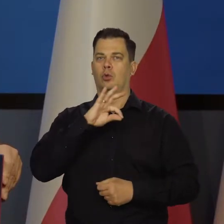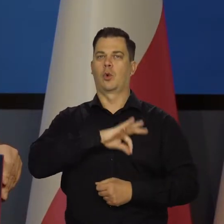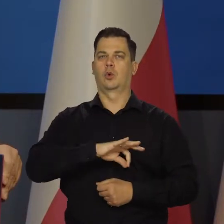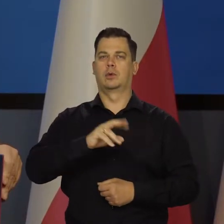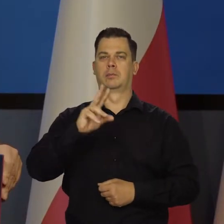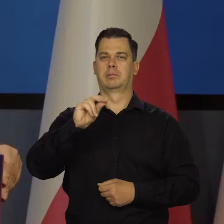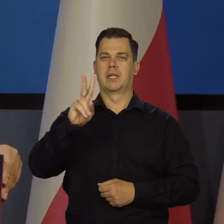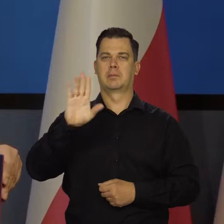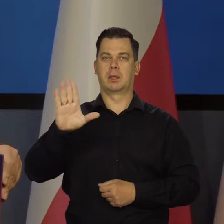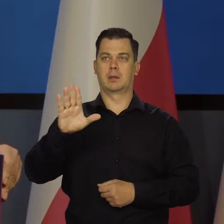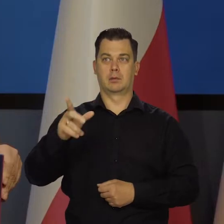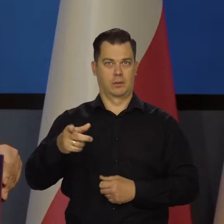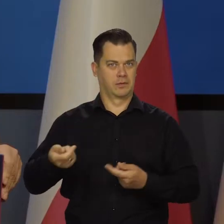nasze wspólne bogactwo.